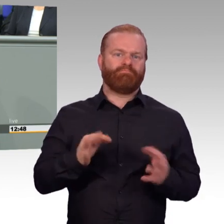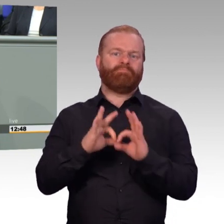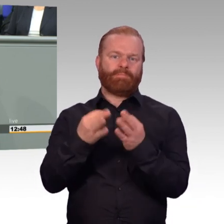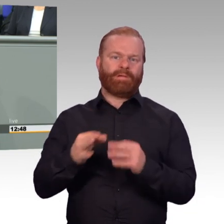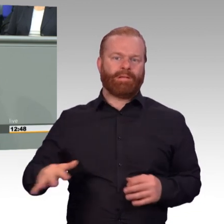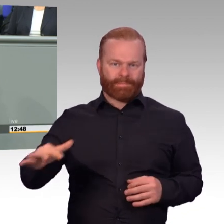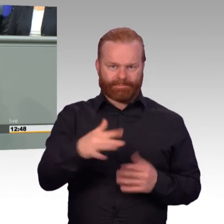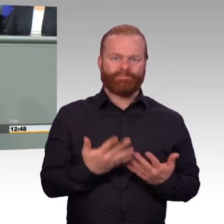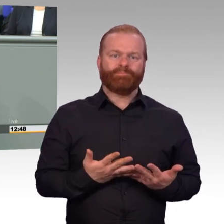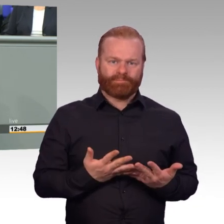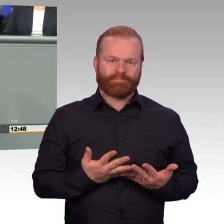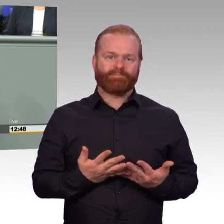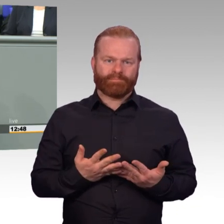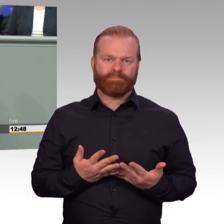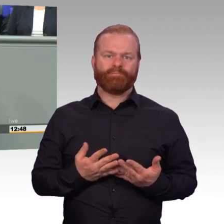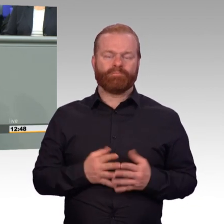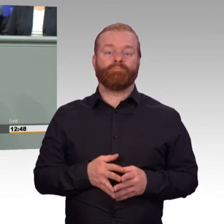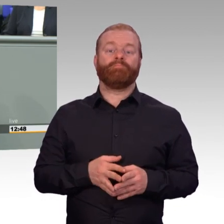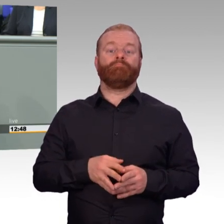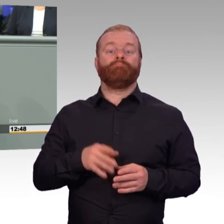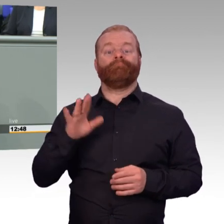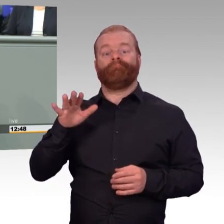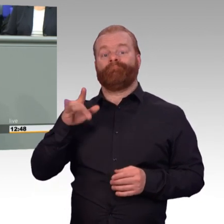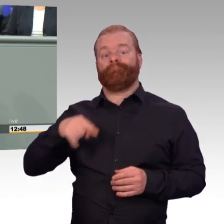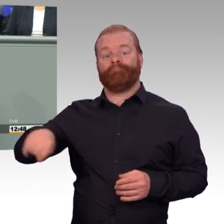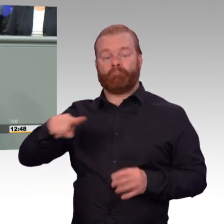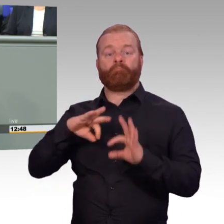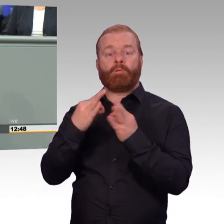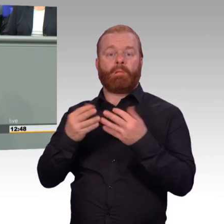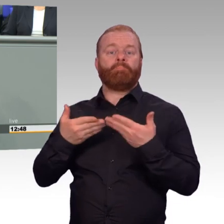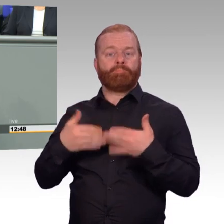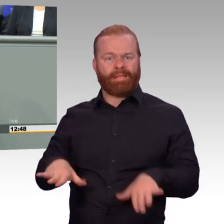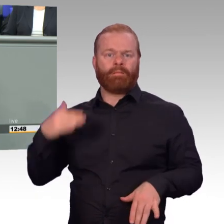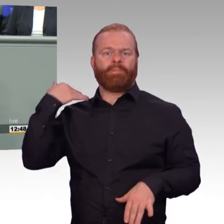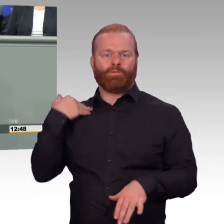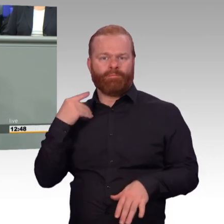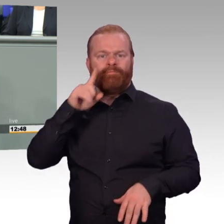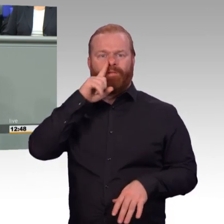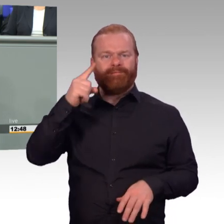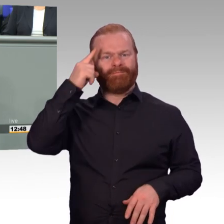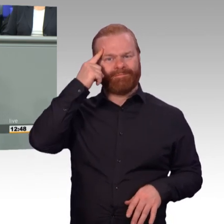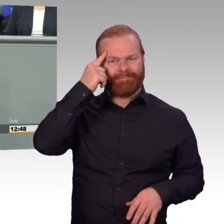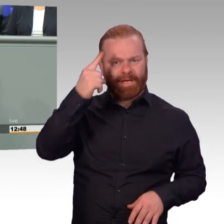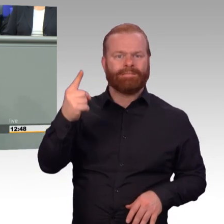um sie in der Versorgung und der sozialen Absicherung auch gut zu stellen. Und da ist schon viel geregelt.